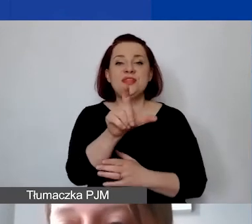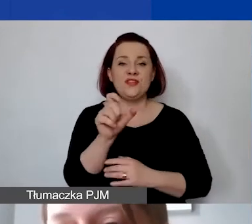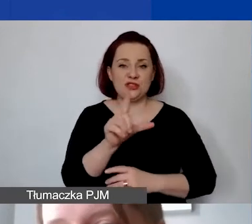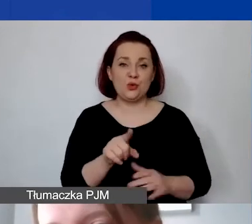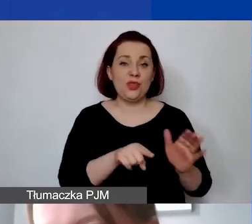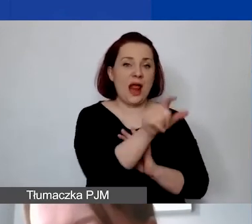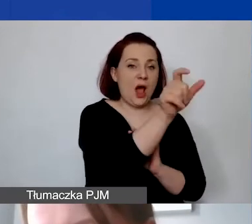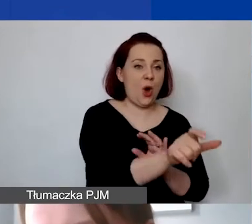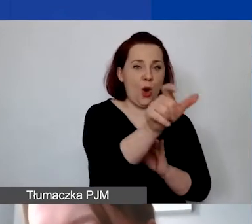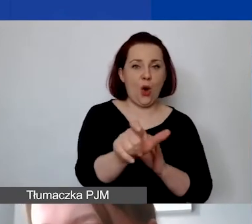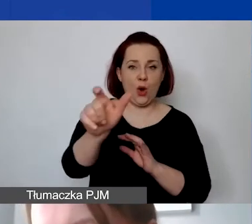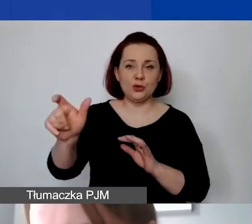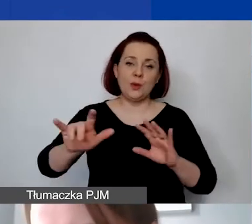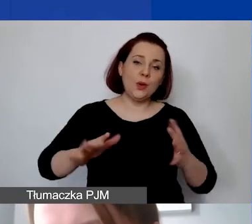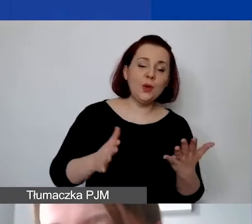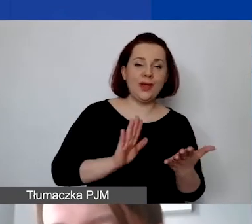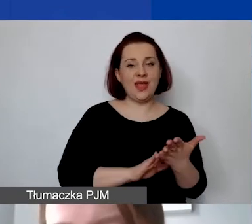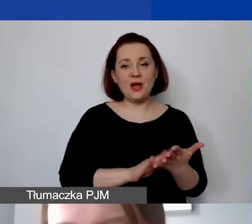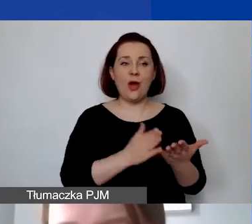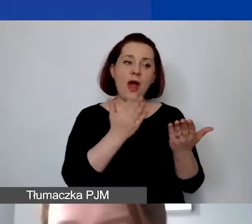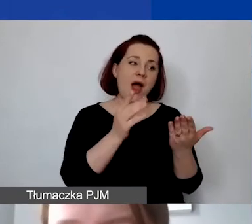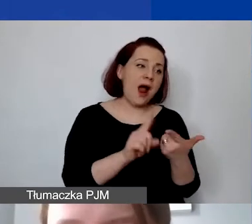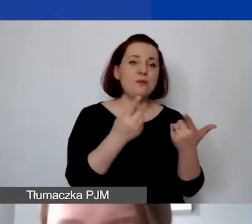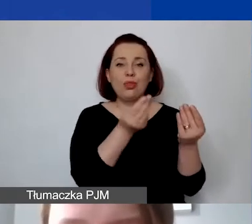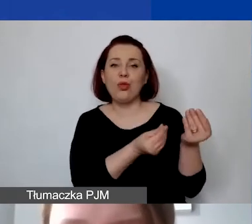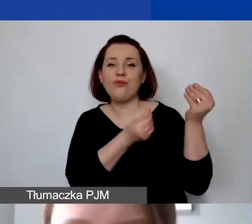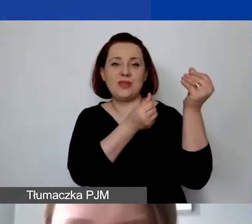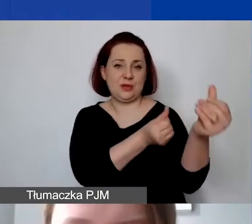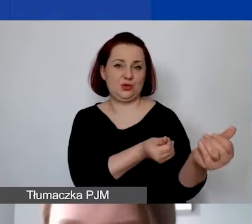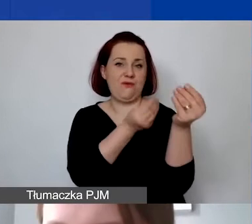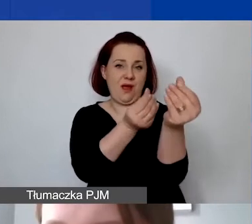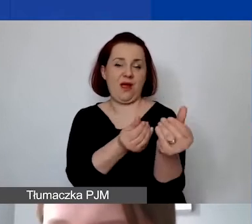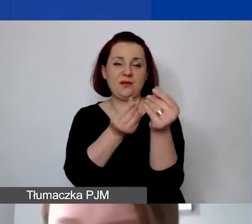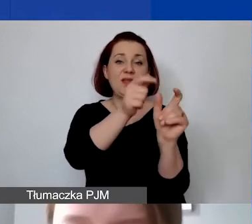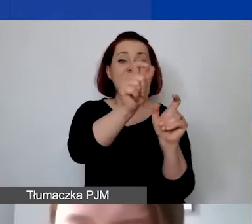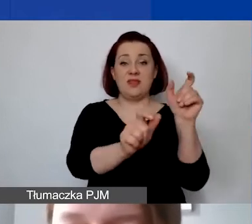jako pewnego rodzaju nagrodę czy dofinansowanie danych działań